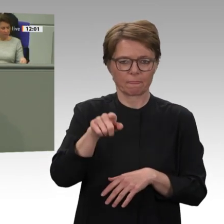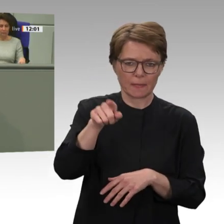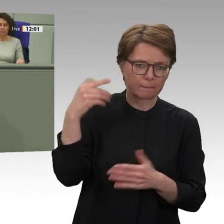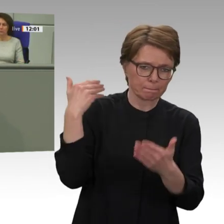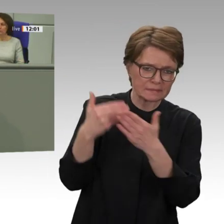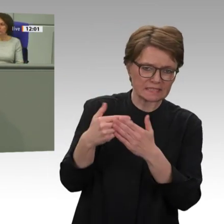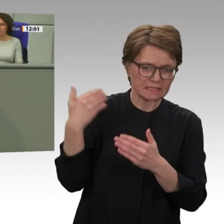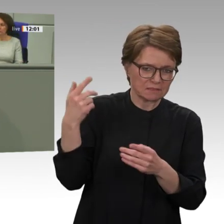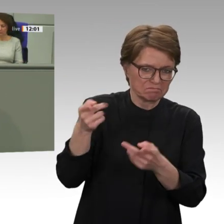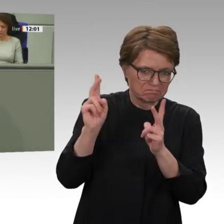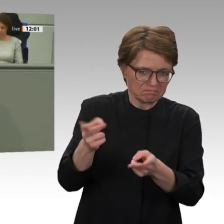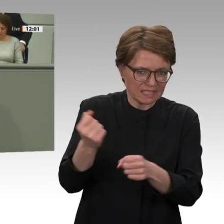da getan wurde;